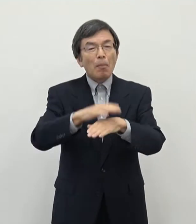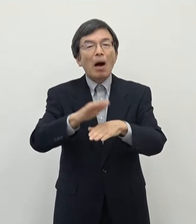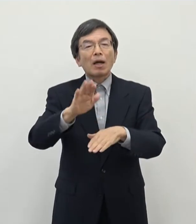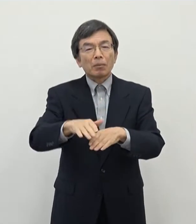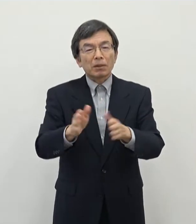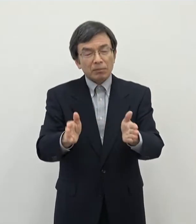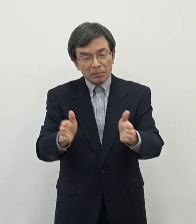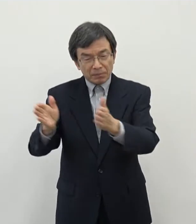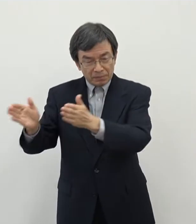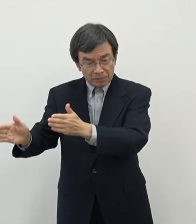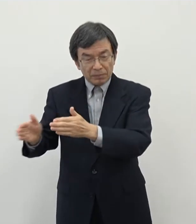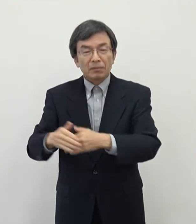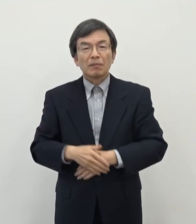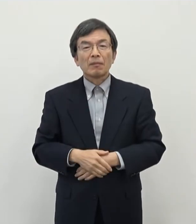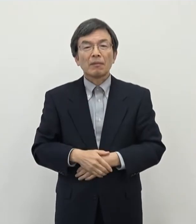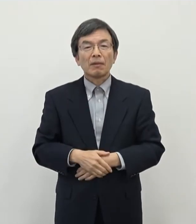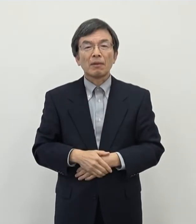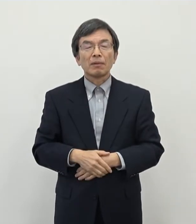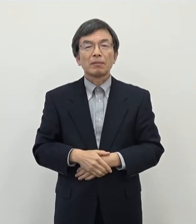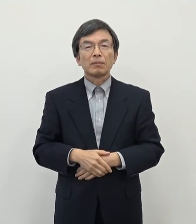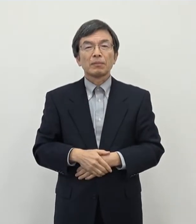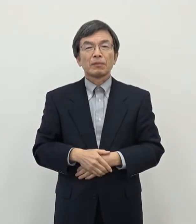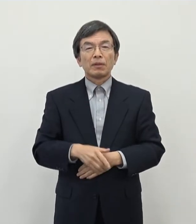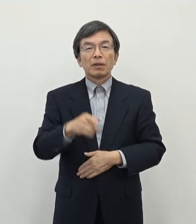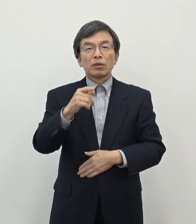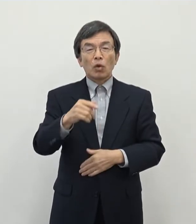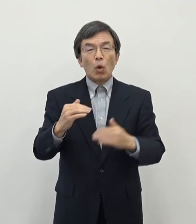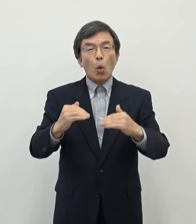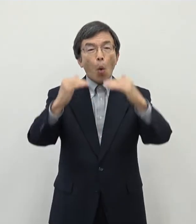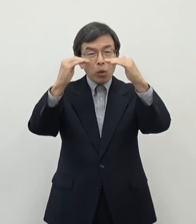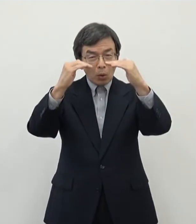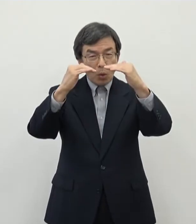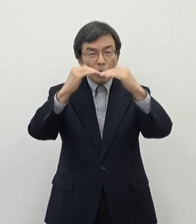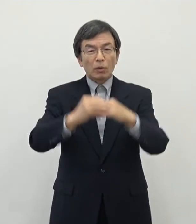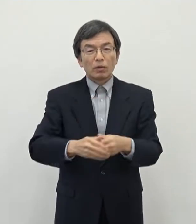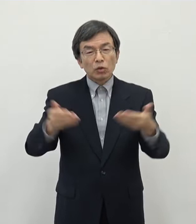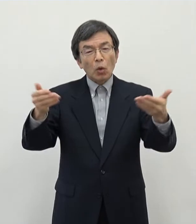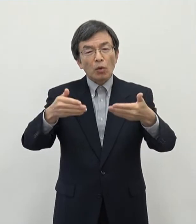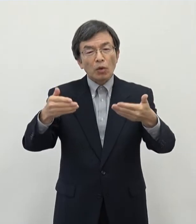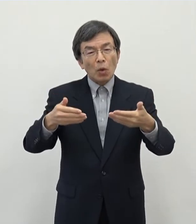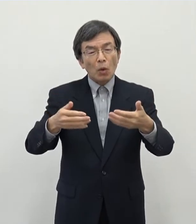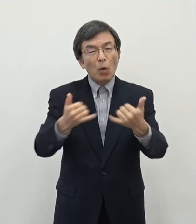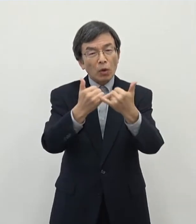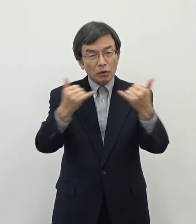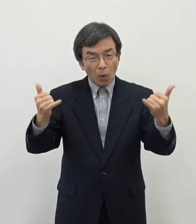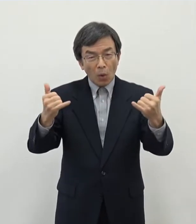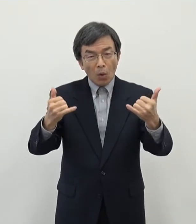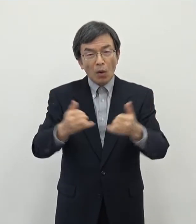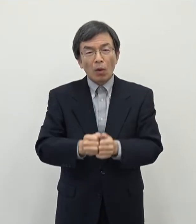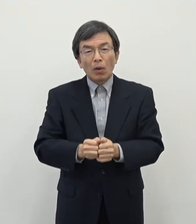なりますが そういうあの高度職業人材 付加価値の高い仕事をしっかりと地元で作っていくという